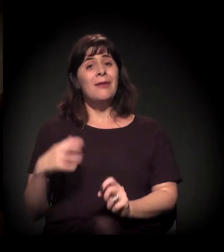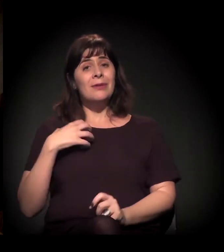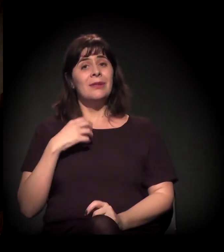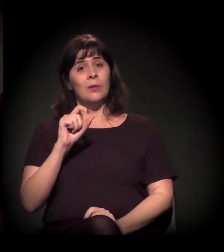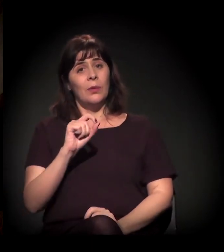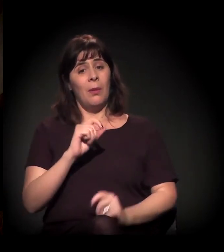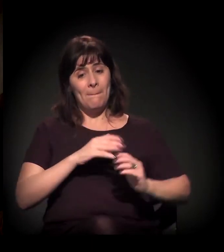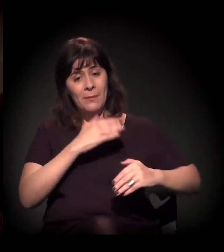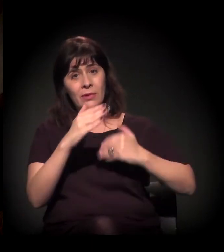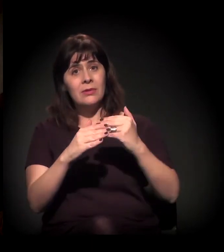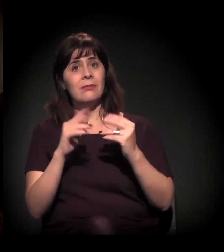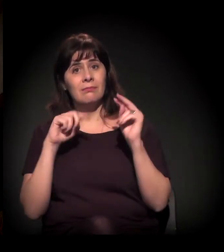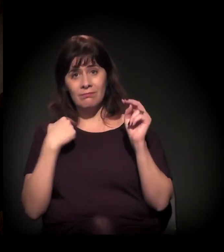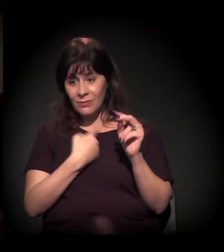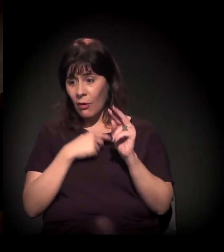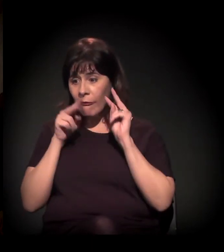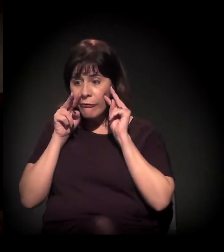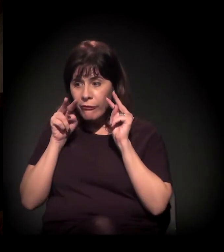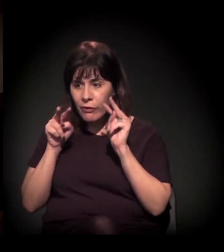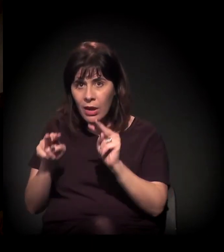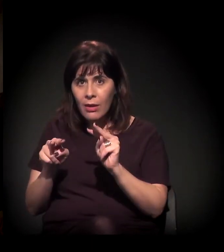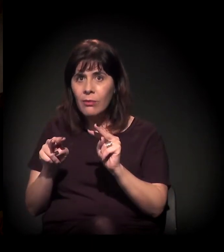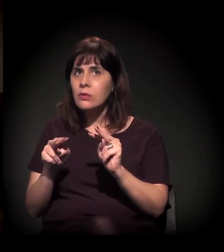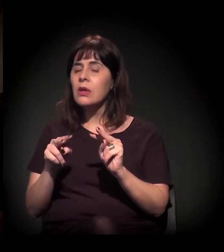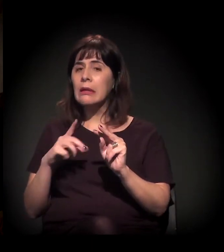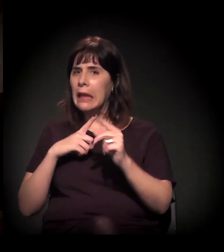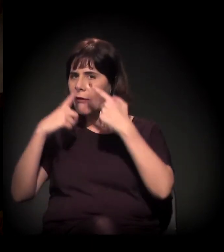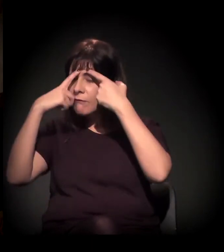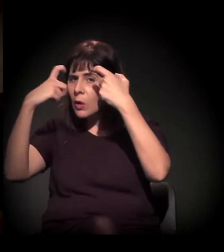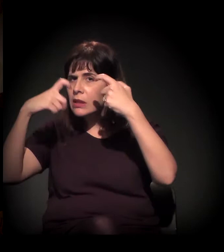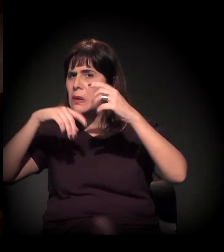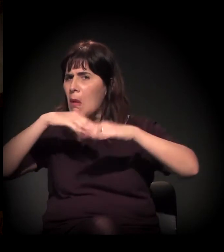a gente vê a coisa crescendo,